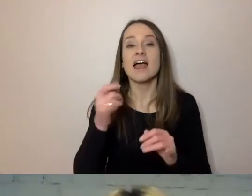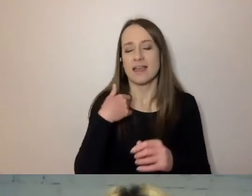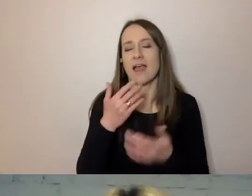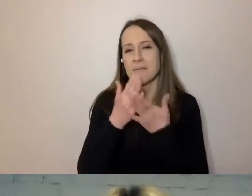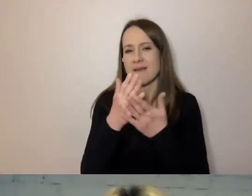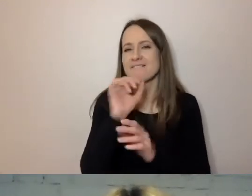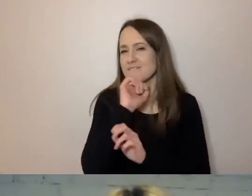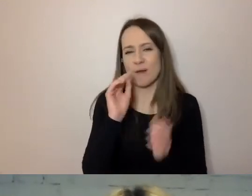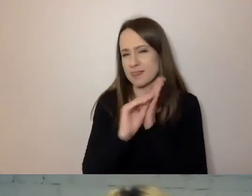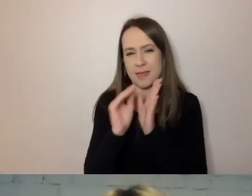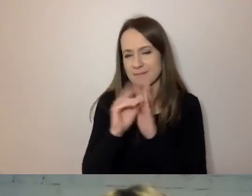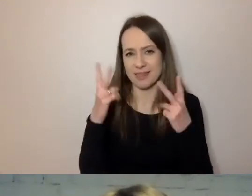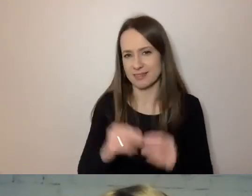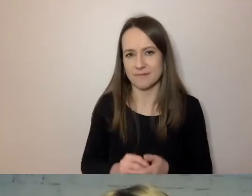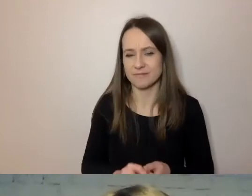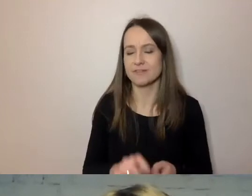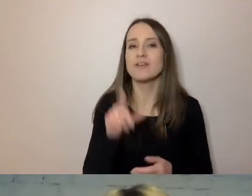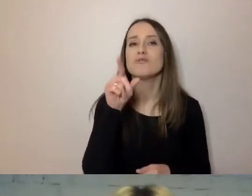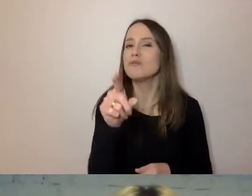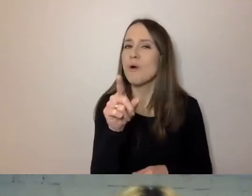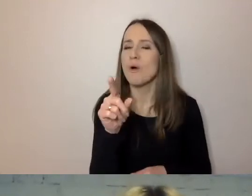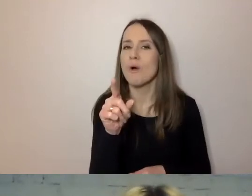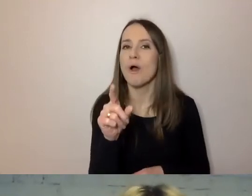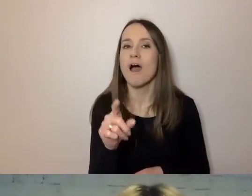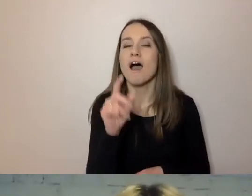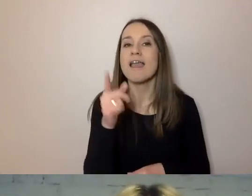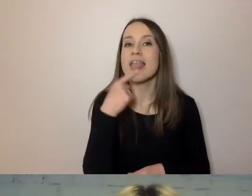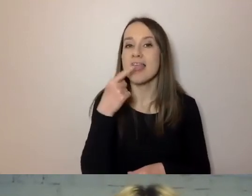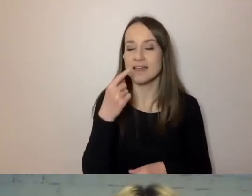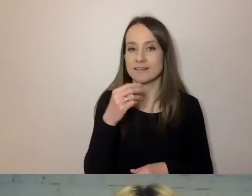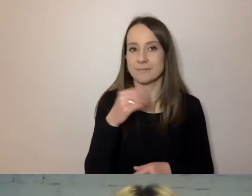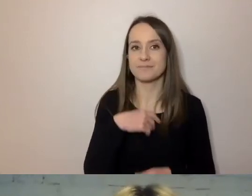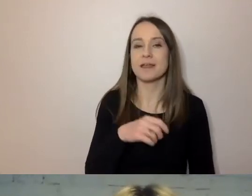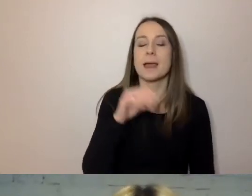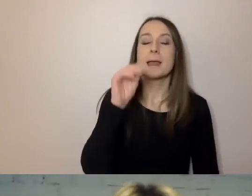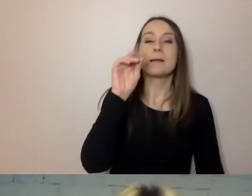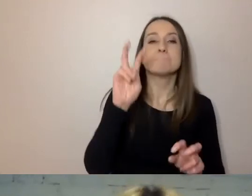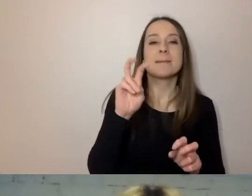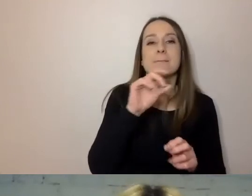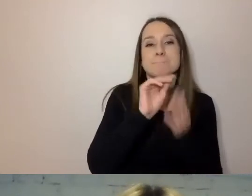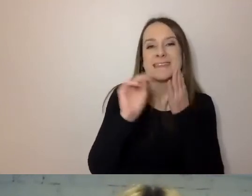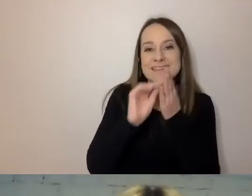Wyeliminujmy z języka pisanie o pisaniu. Gdy piszemy: